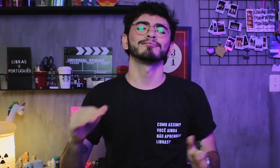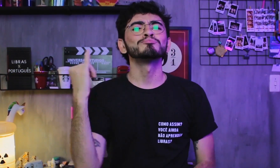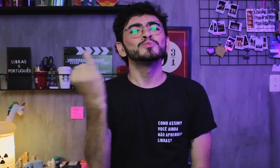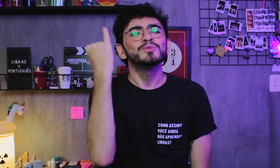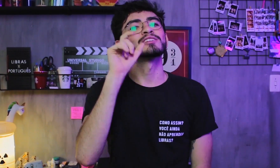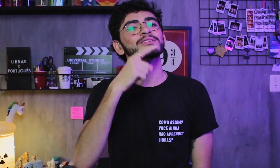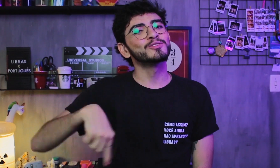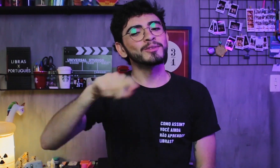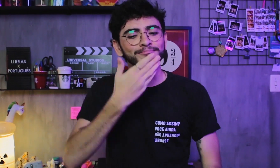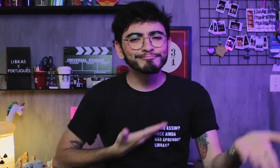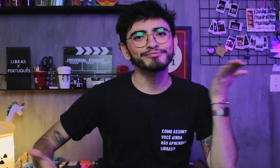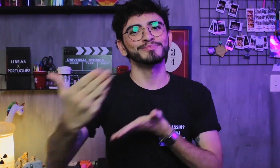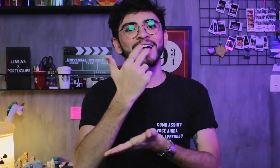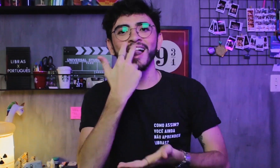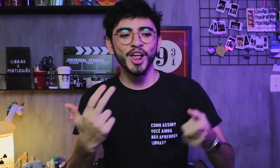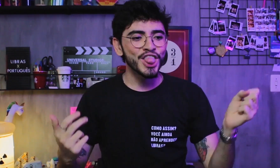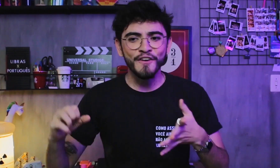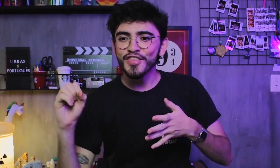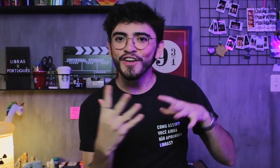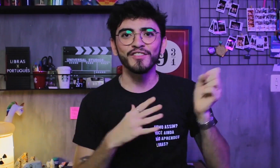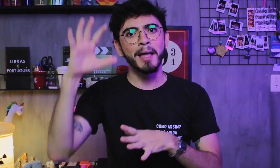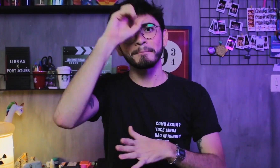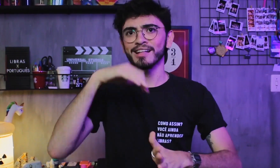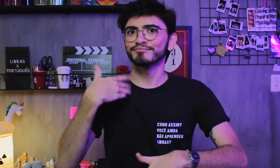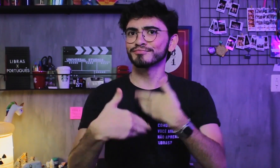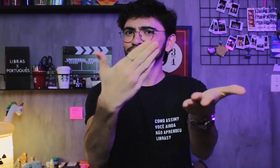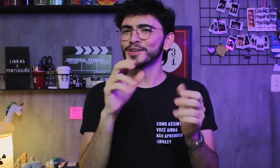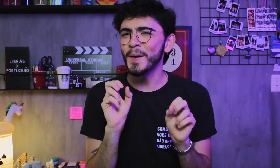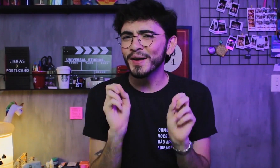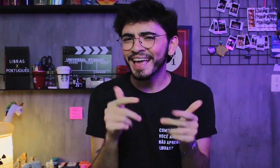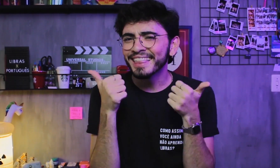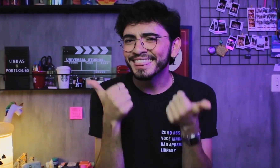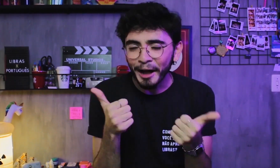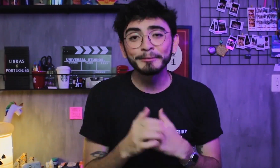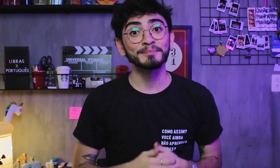É importante esse nosso convívio, nossa troca e aprendermos novas línguas juntos.